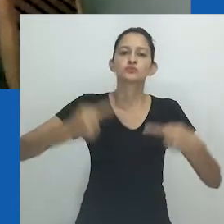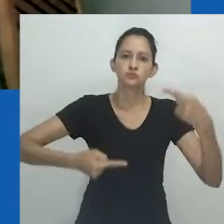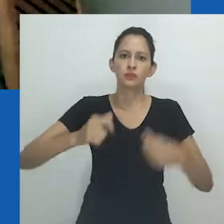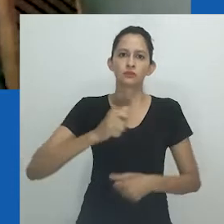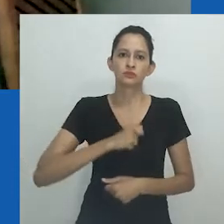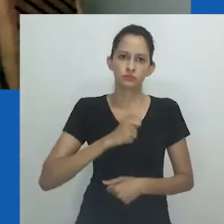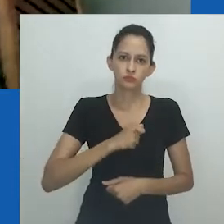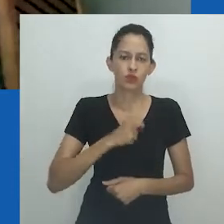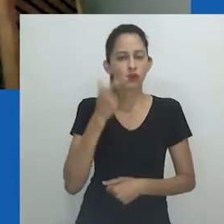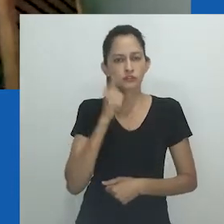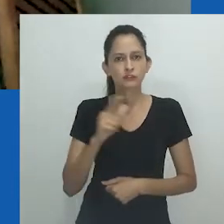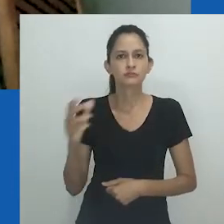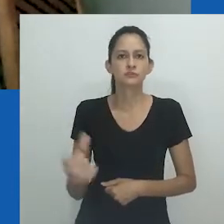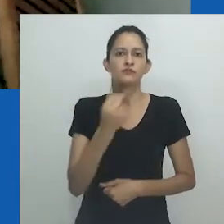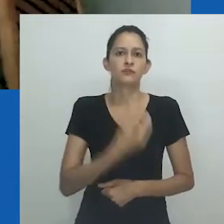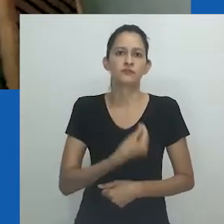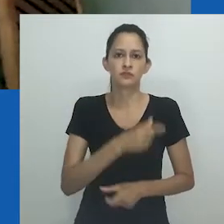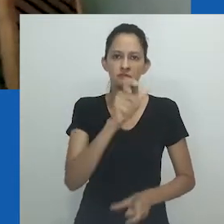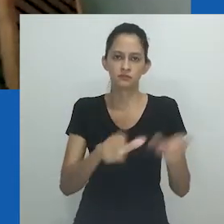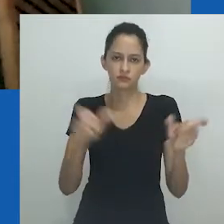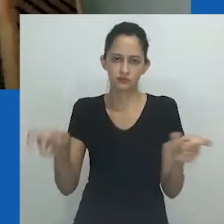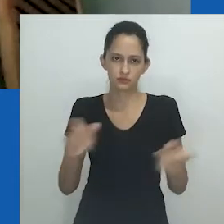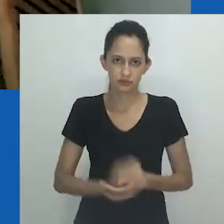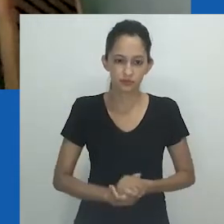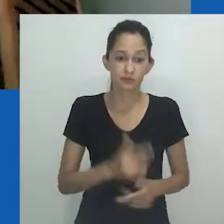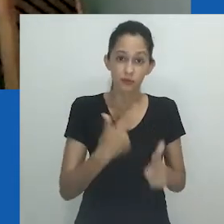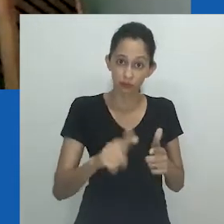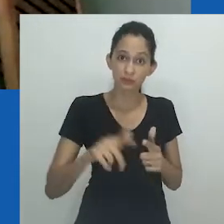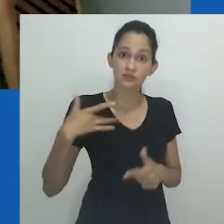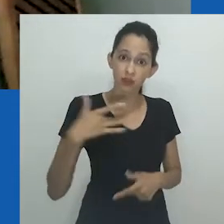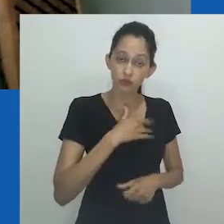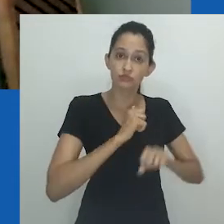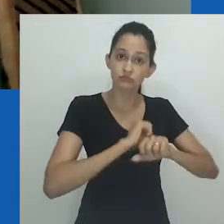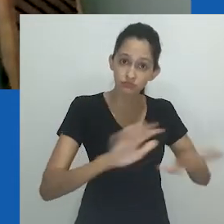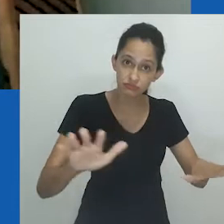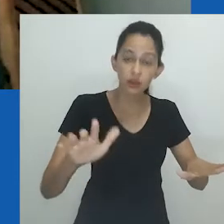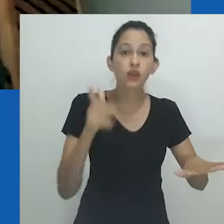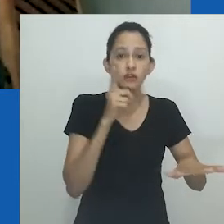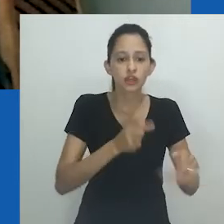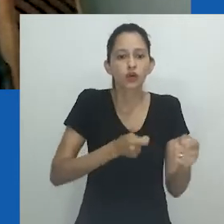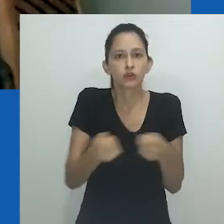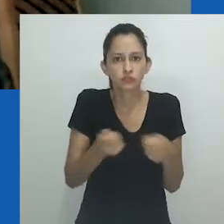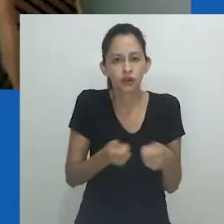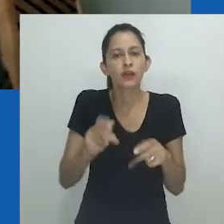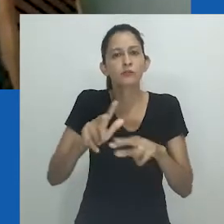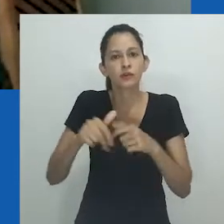Ela salva vidas. Uma crise sanitária é construída articulando clivagens sociais.